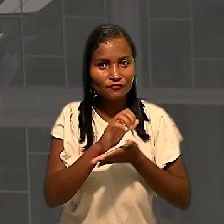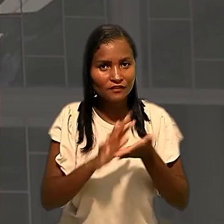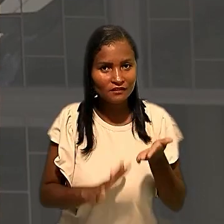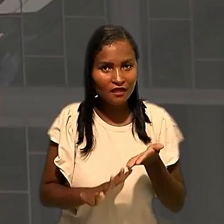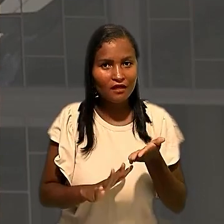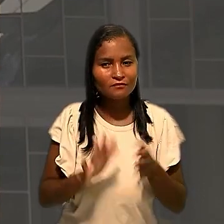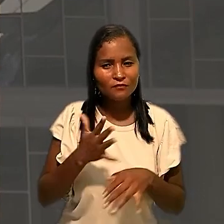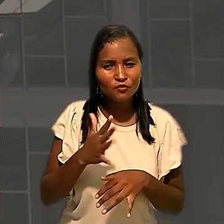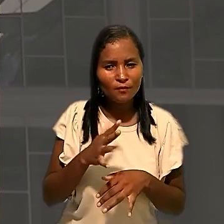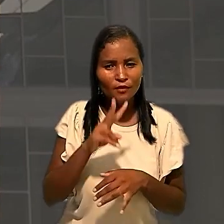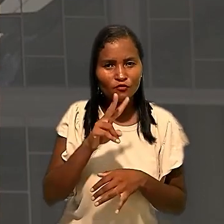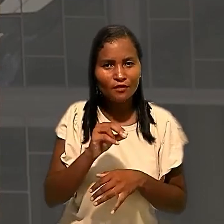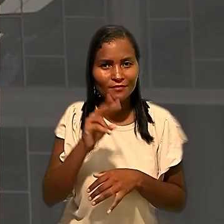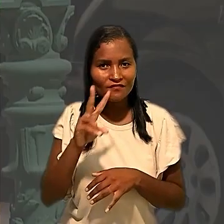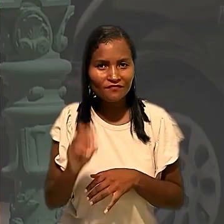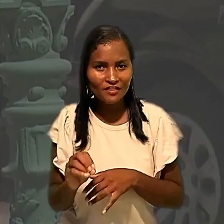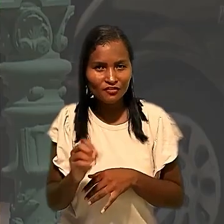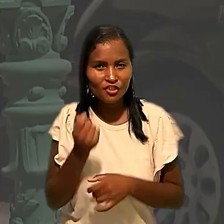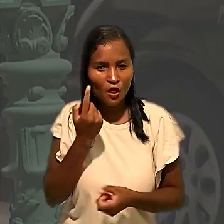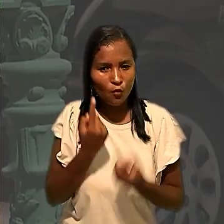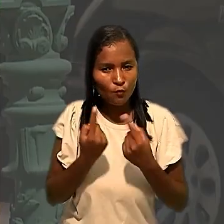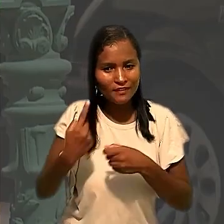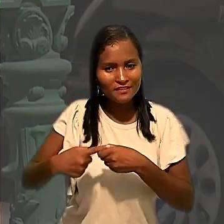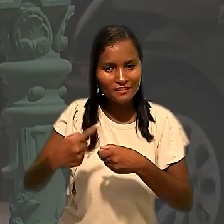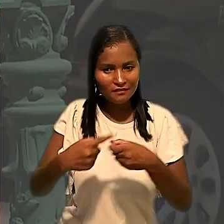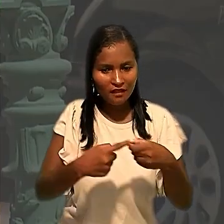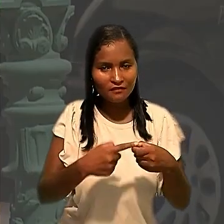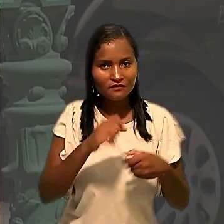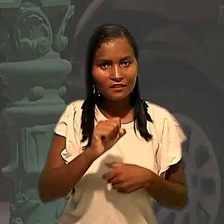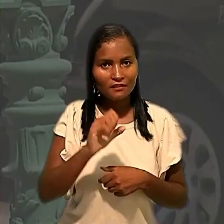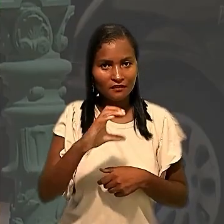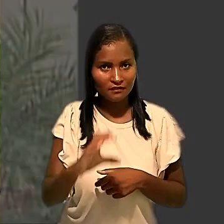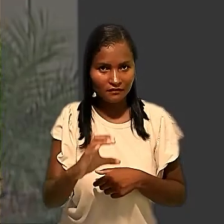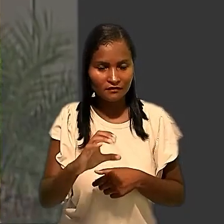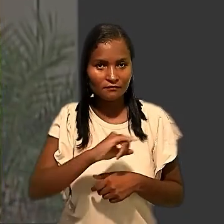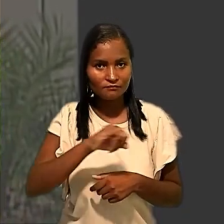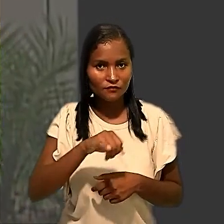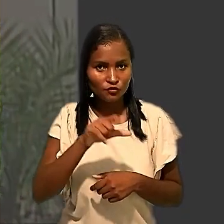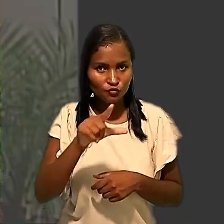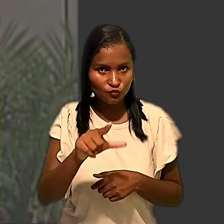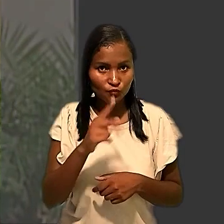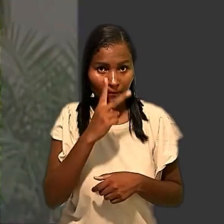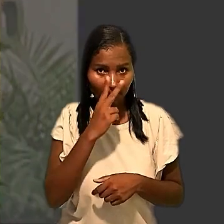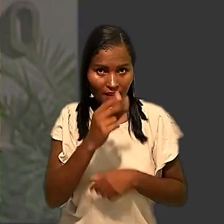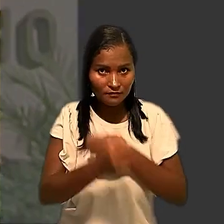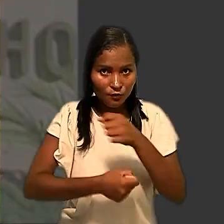em meados de 2020 em algumas cidades de Santa Catarina. Em julho daquele ano, o Tribunal